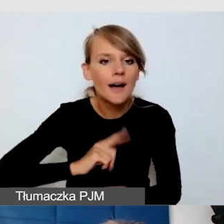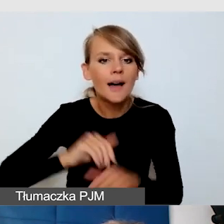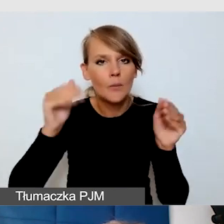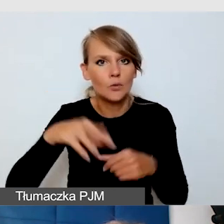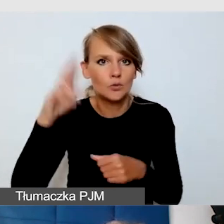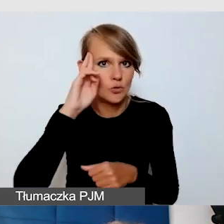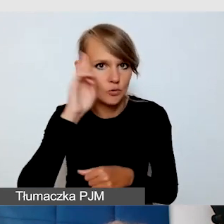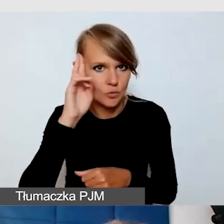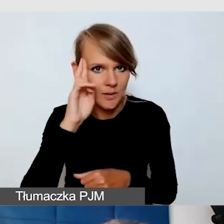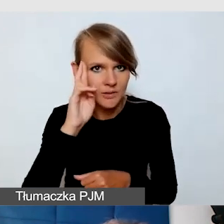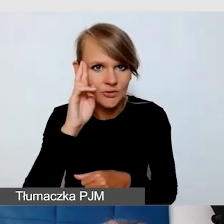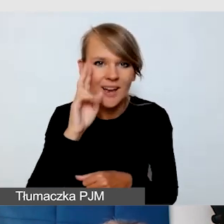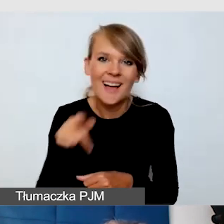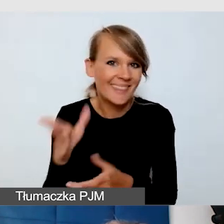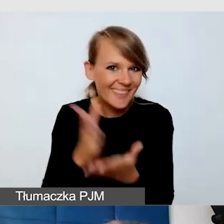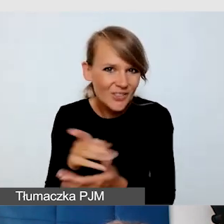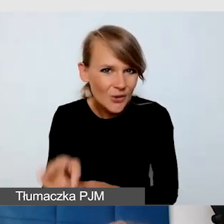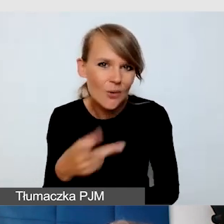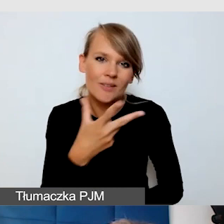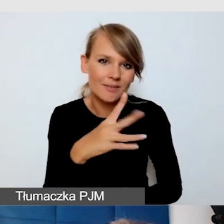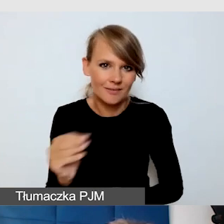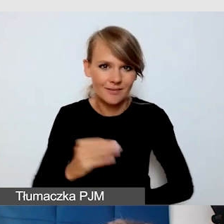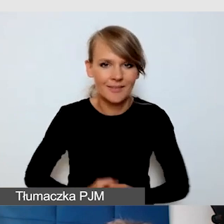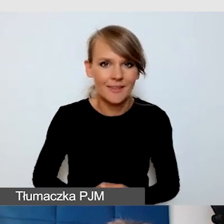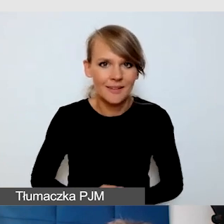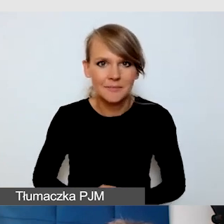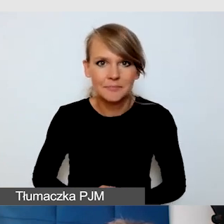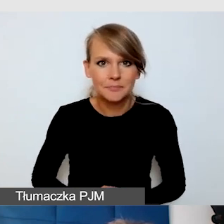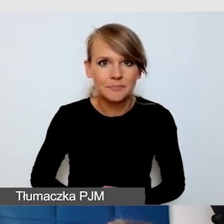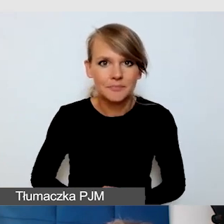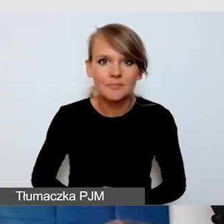Wracam do tego, co już wiele razy mówiłam,